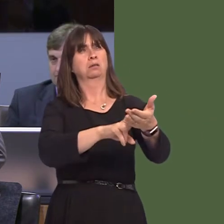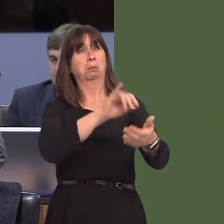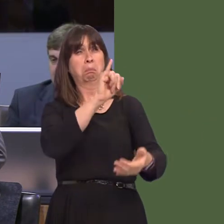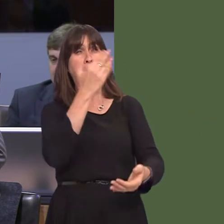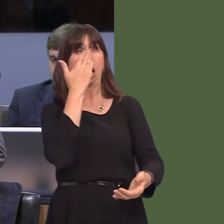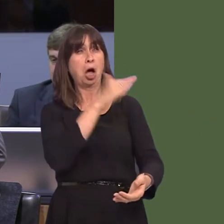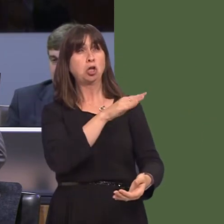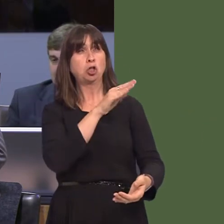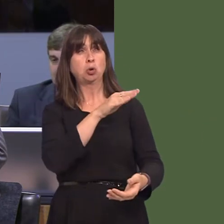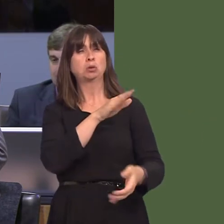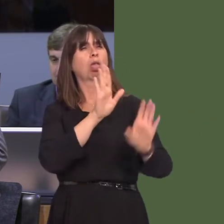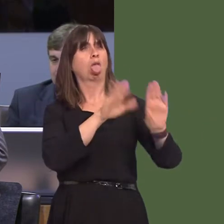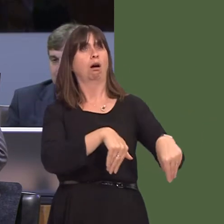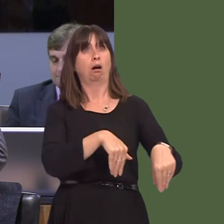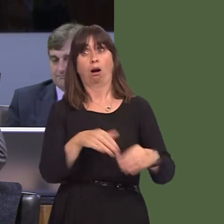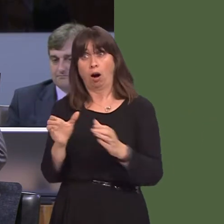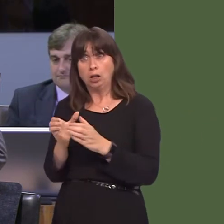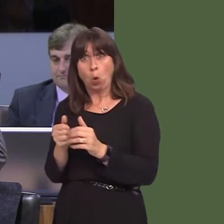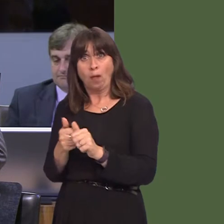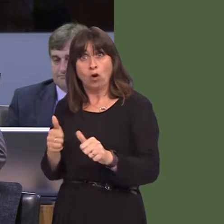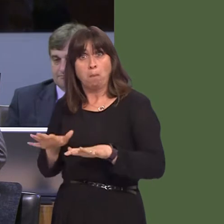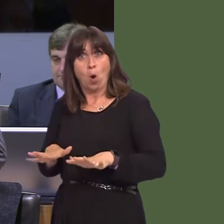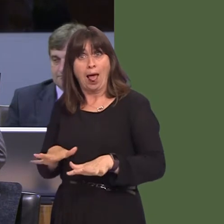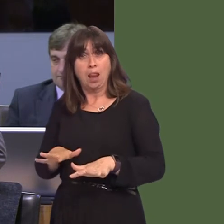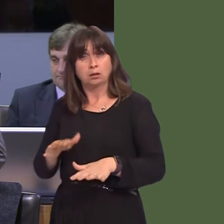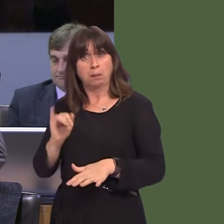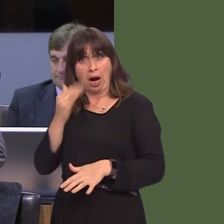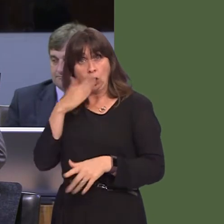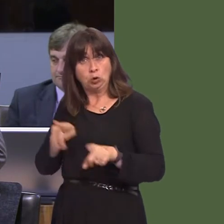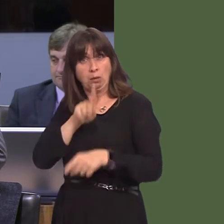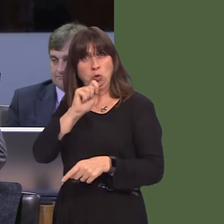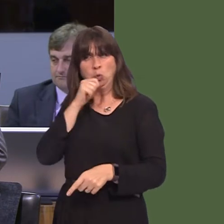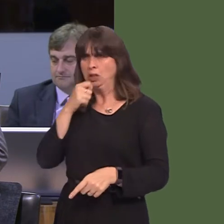or medium-sized business. Another indication of the double standards here in Wales is the